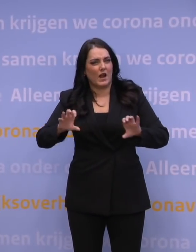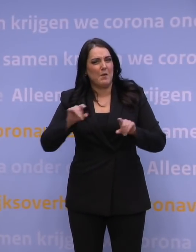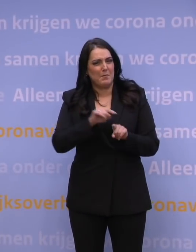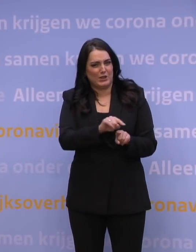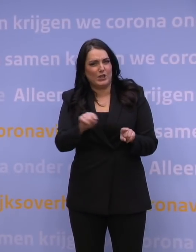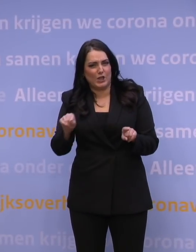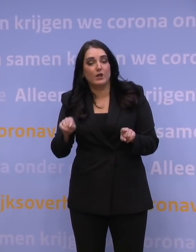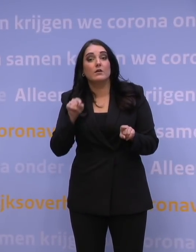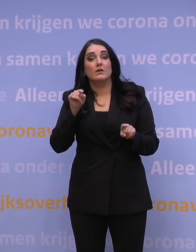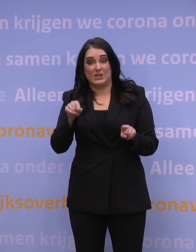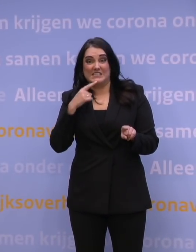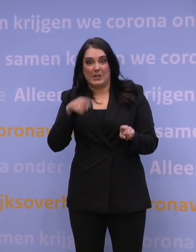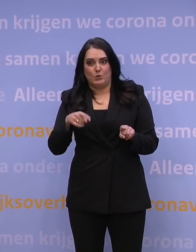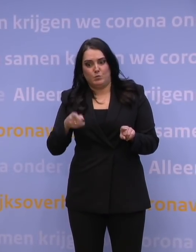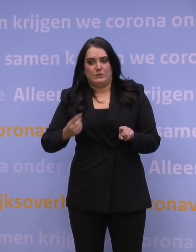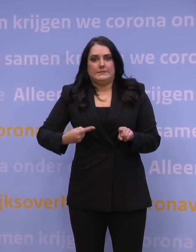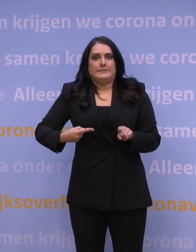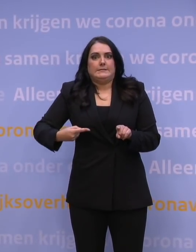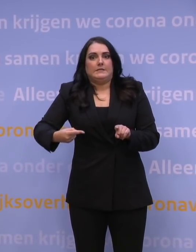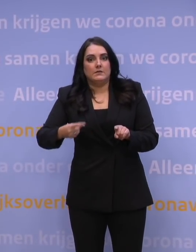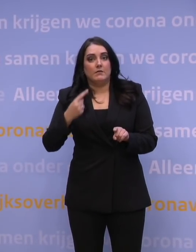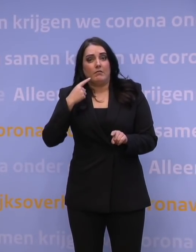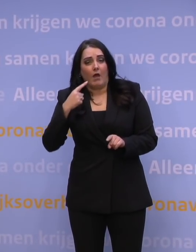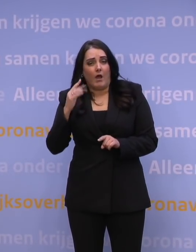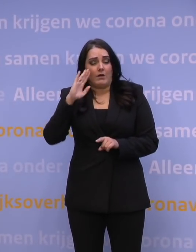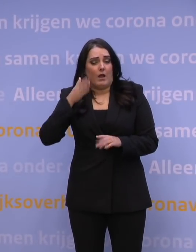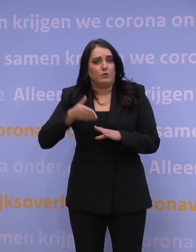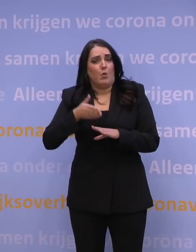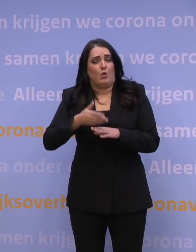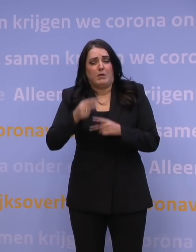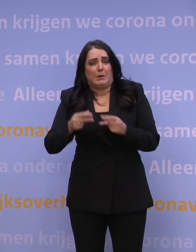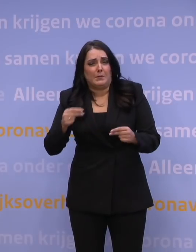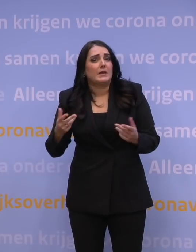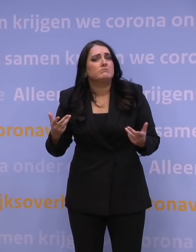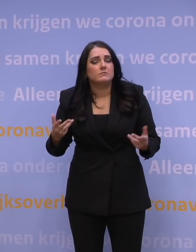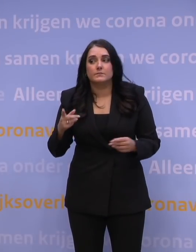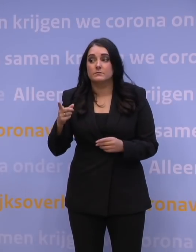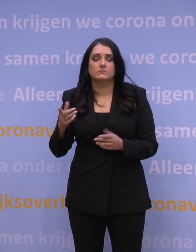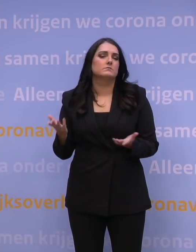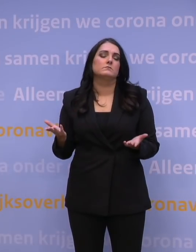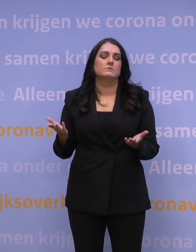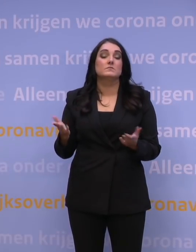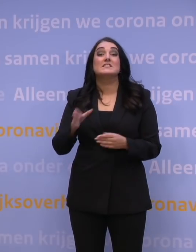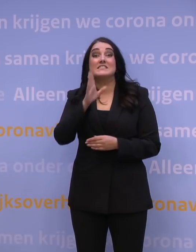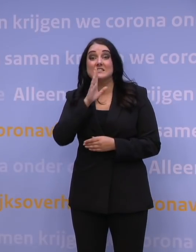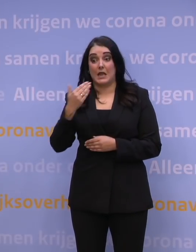dat het een race tegen de klok is, om dag en nacht te gaan prikken? Niets, als je de mensen hebt om daadwerkelijk te prikken.